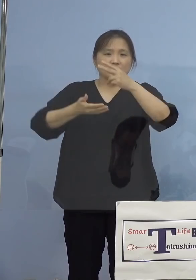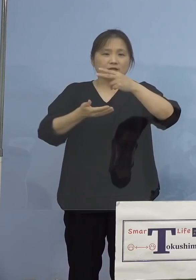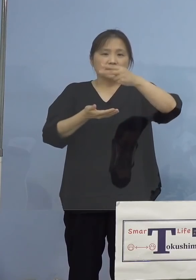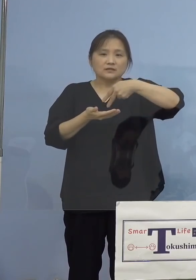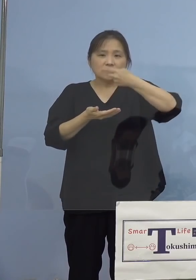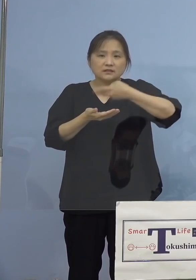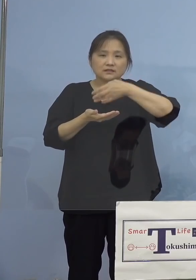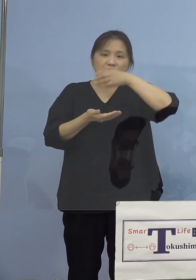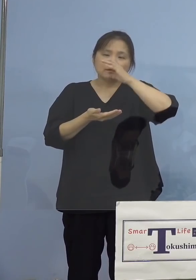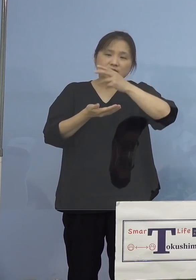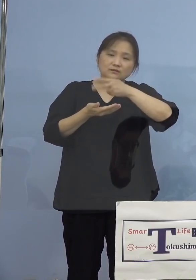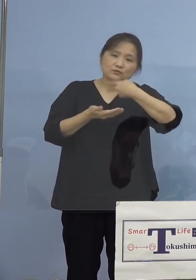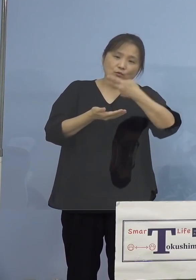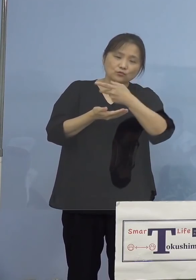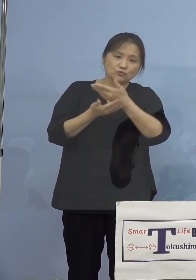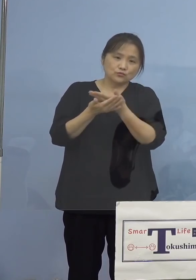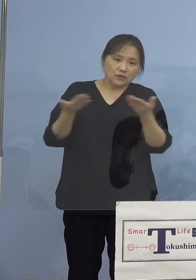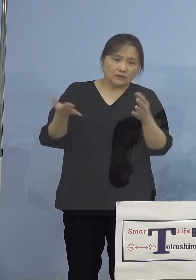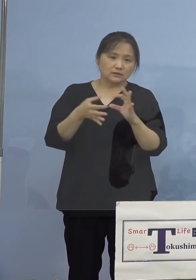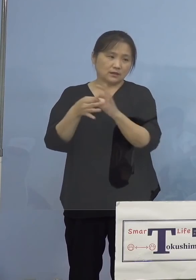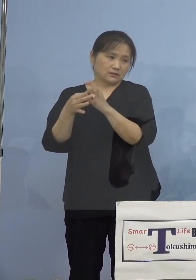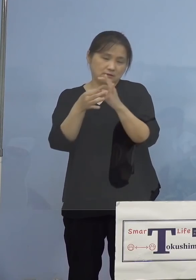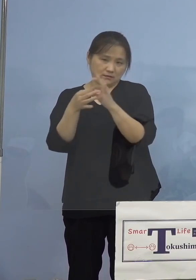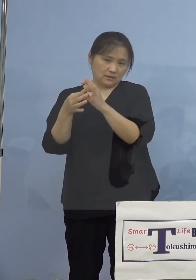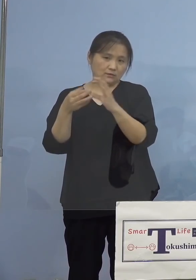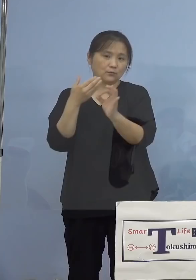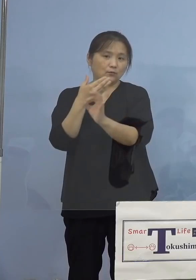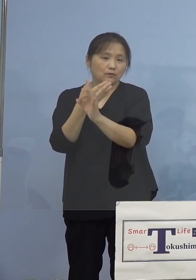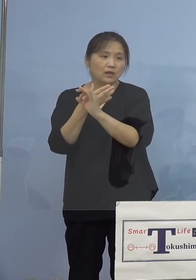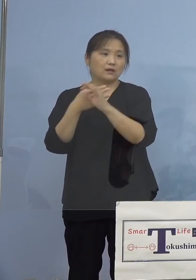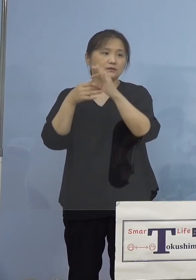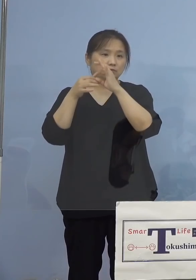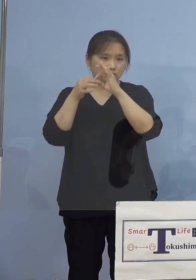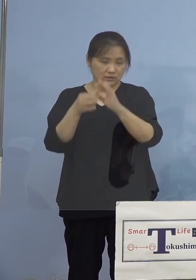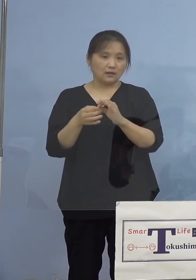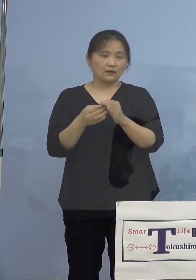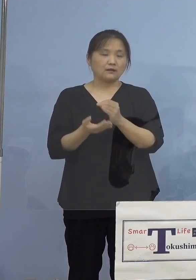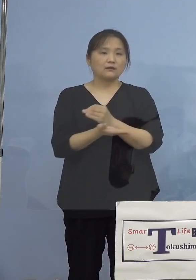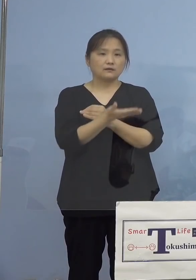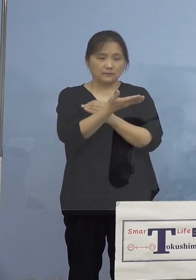感染事例につきまして こちらをご覧いただきます